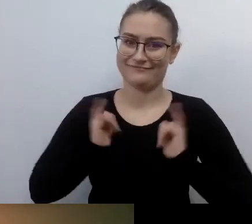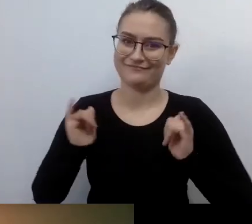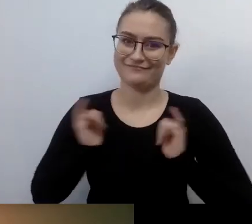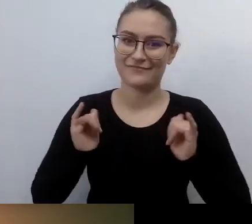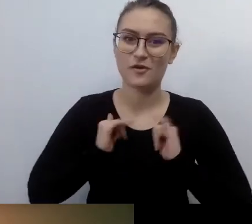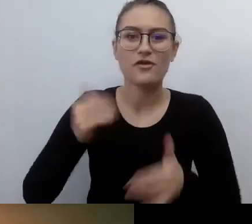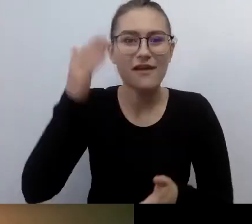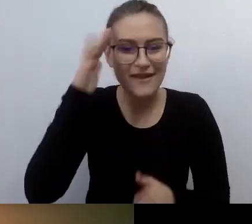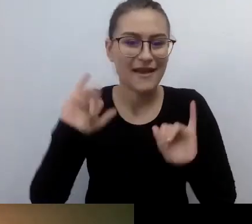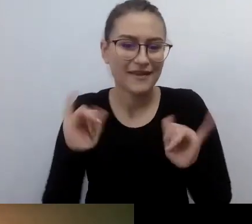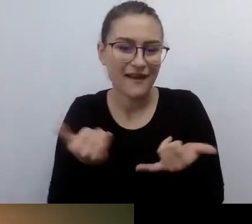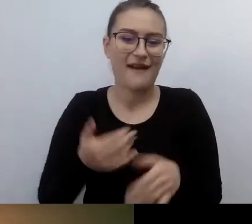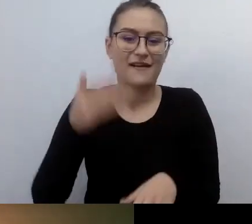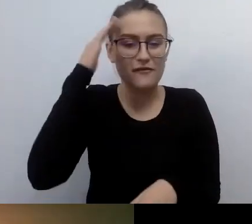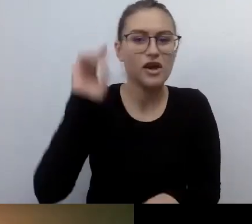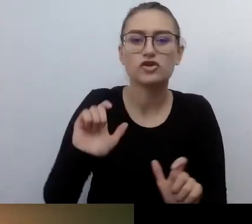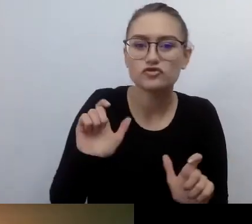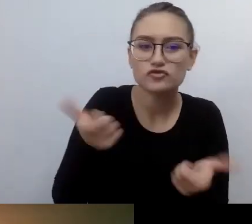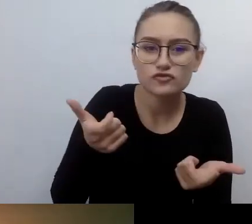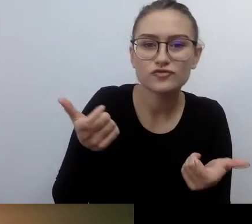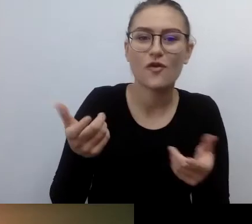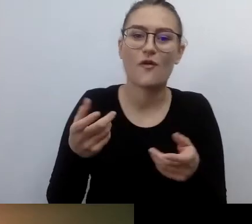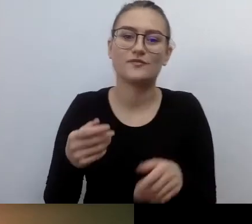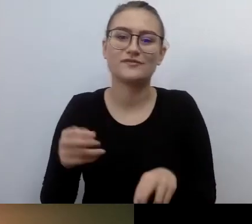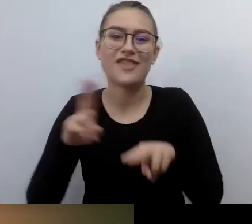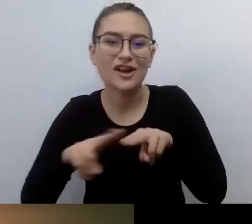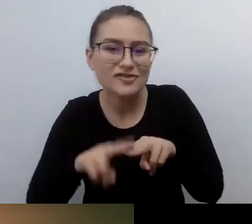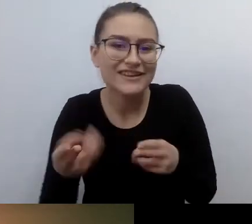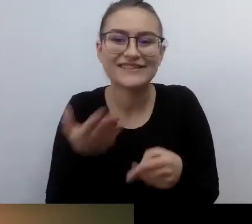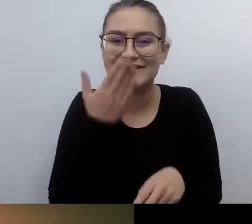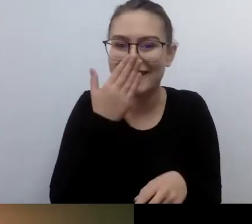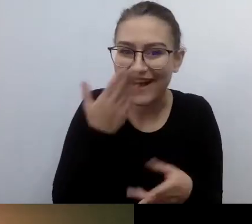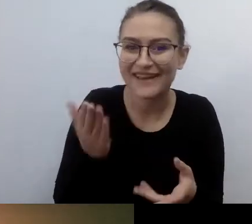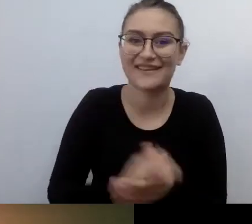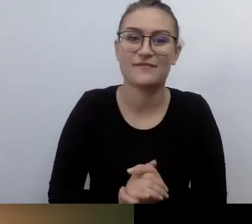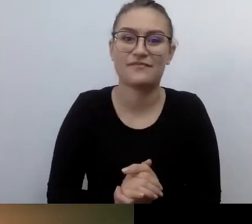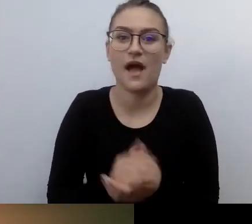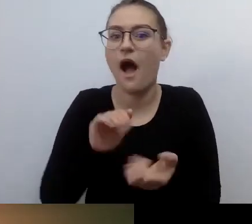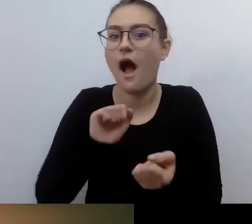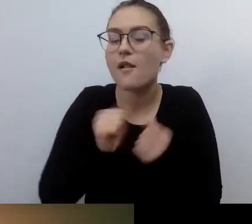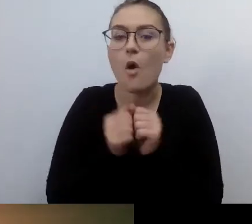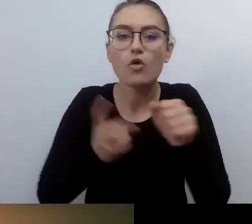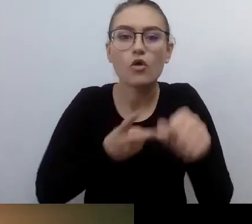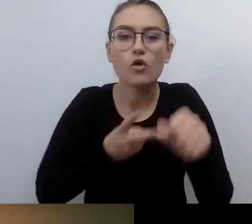Ewentualnie w jaki sposób zapewnić dostęp alternatywny, czemu on służy. Tak samo w kinie.